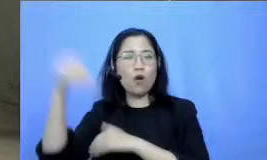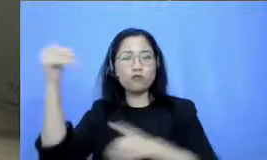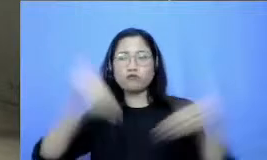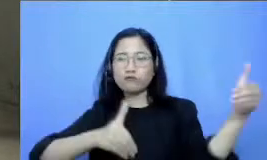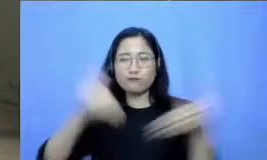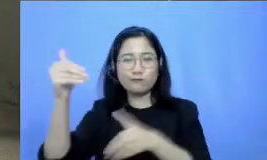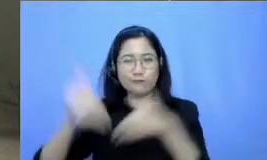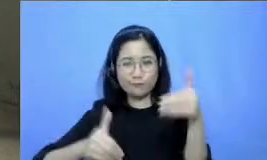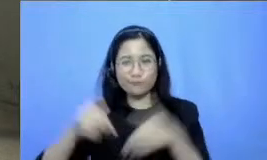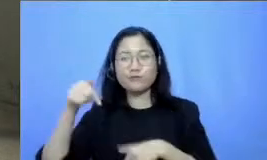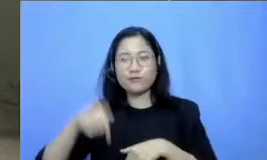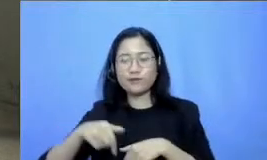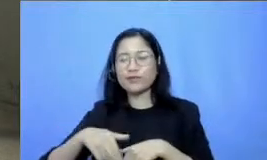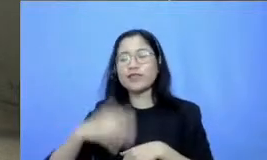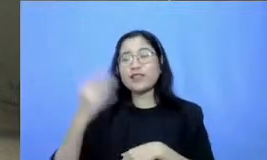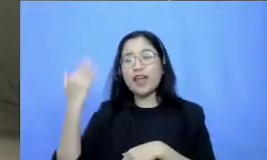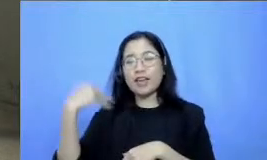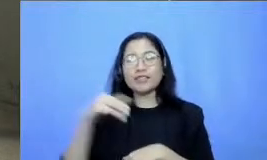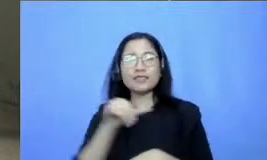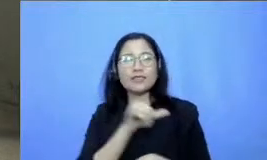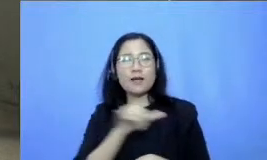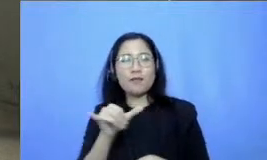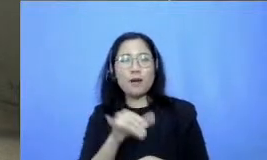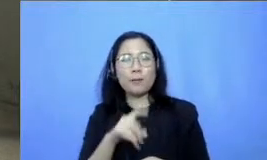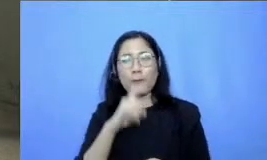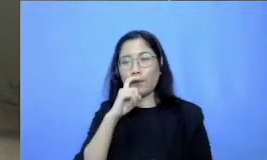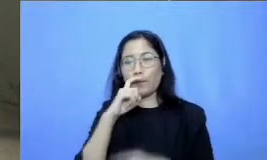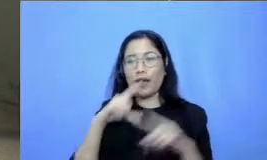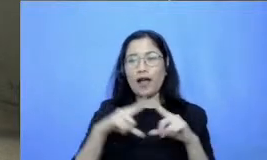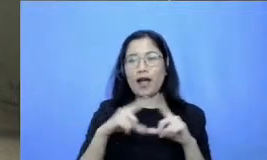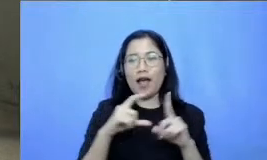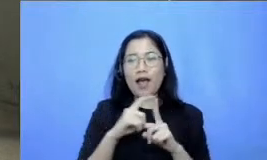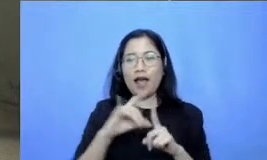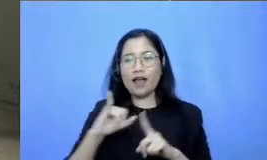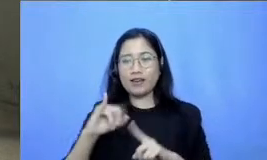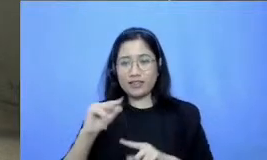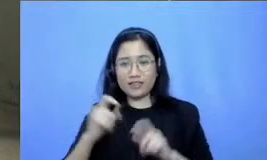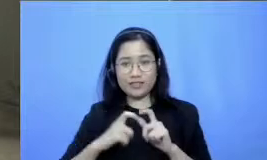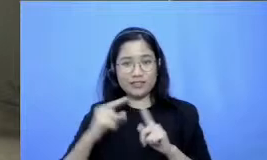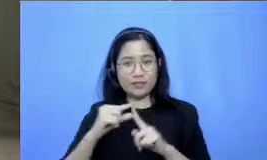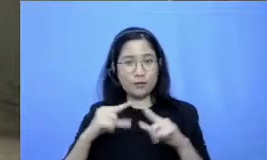sama juga tadi Seperti yang Pak Adi Respati juga katakan bahwa dalam adopsi dan adaptasi